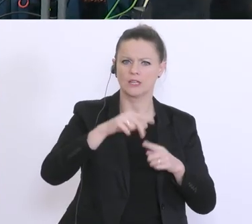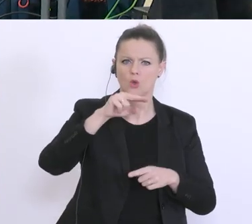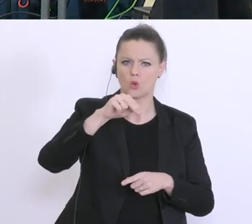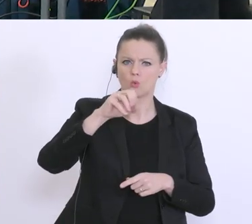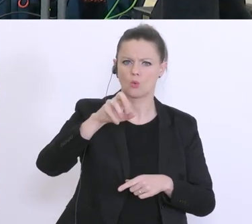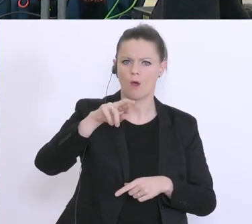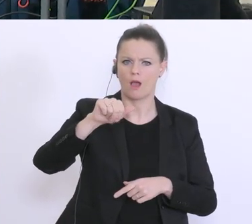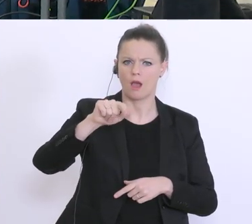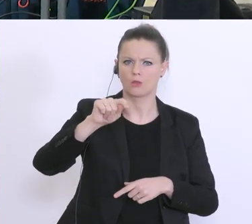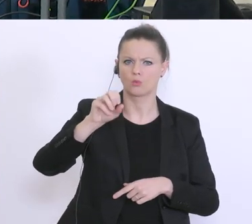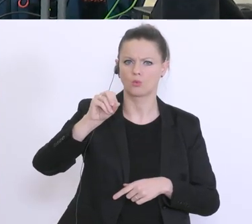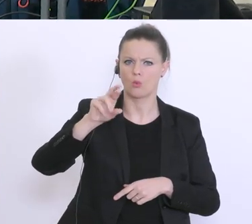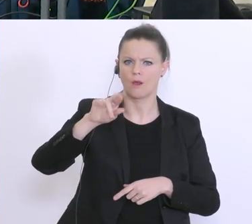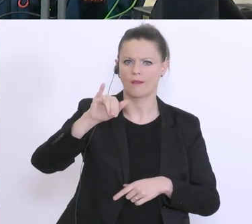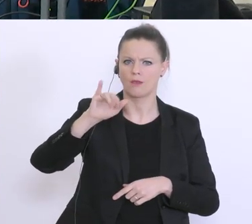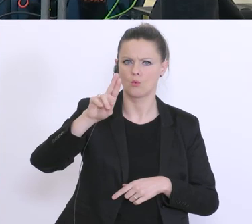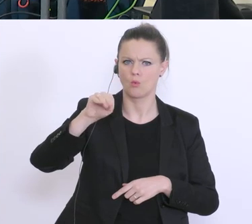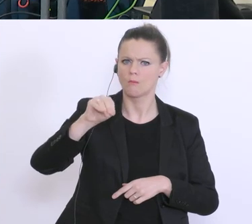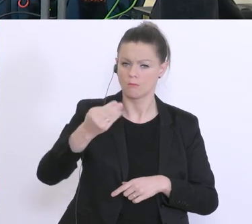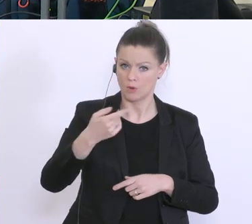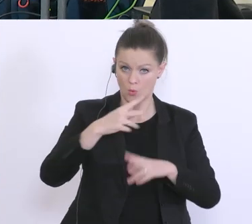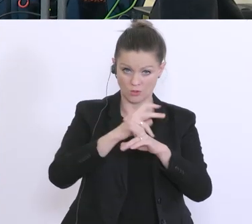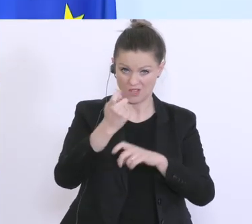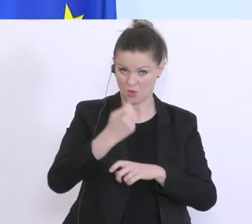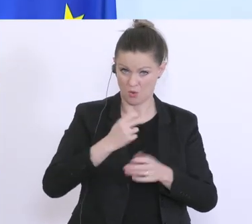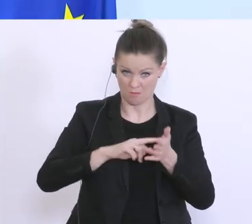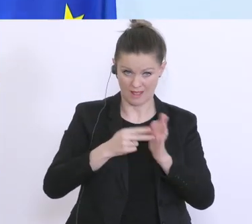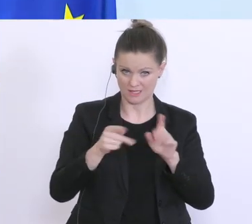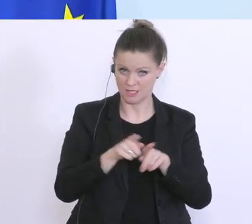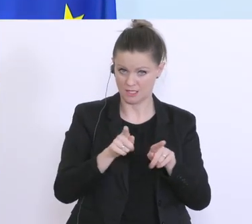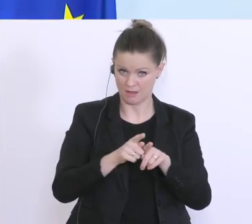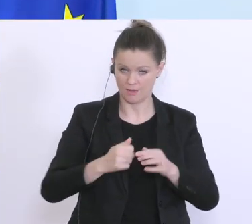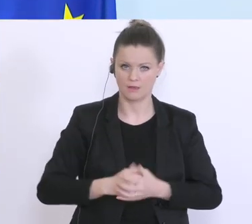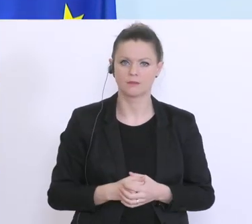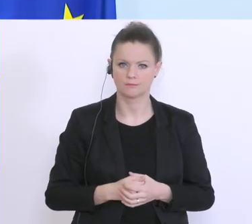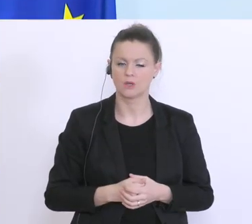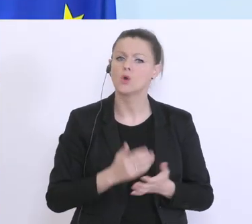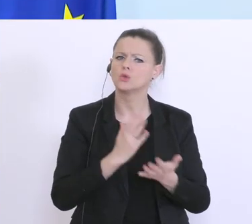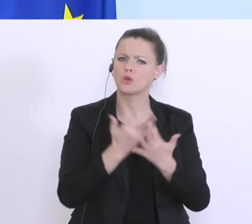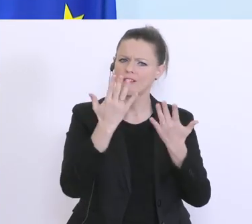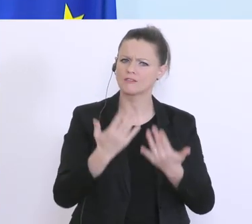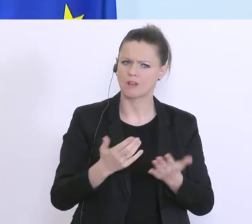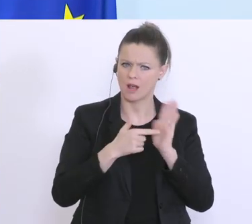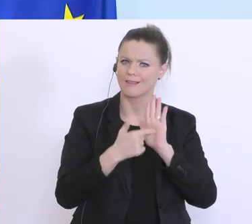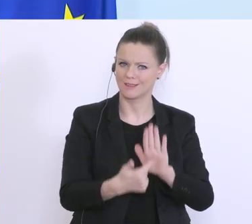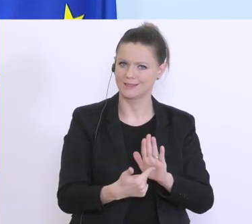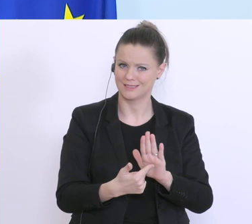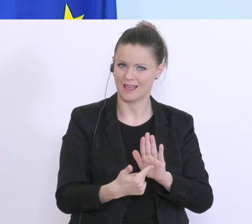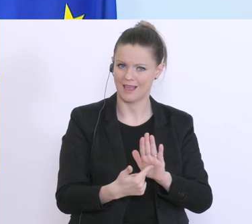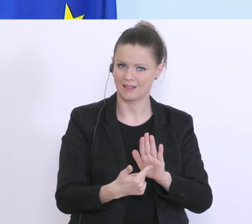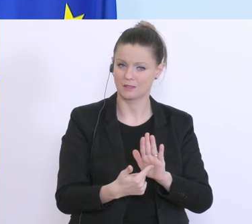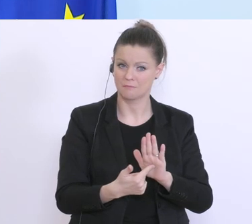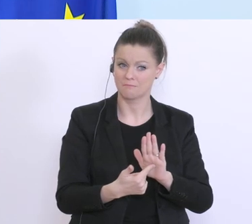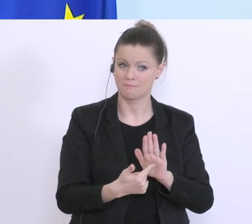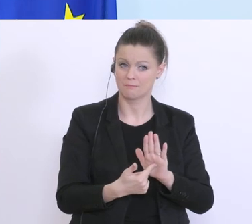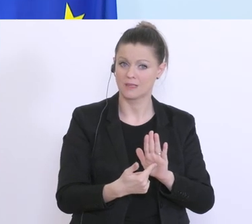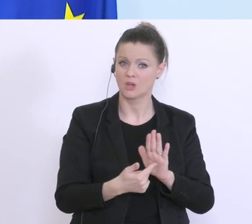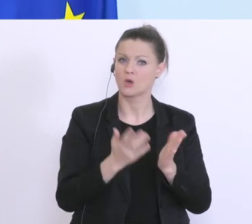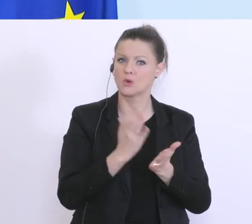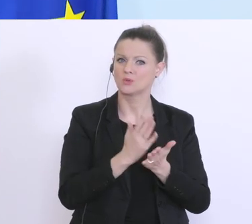in Österreich geplant? Wir haben schon die Zahlen die darlegen wie viele Stundungen es gegeben hat,